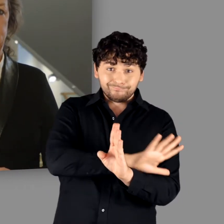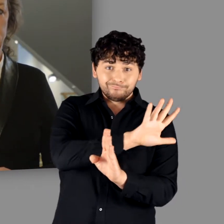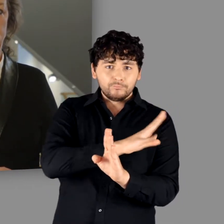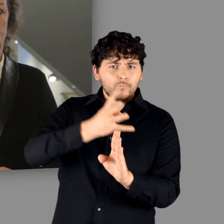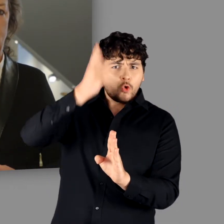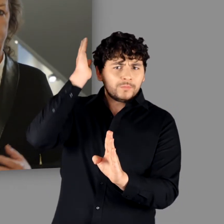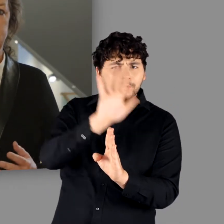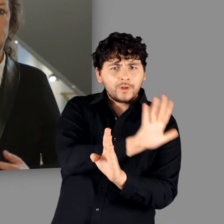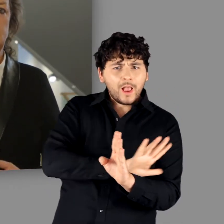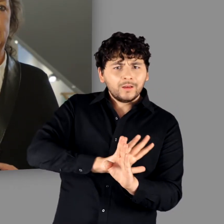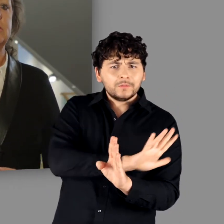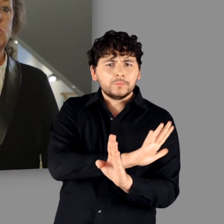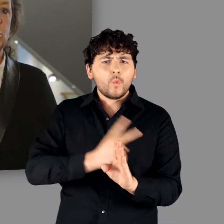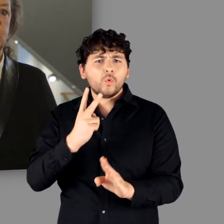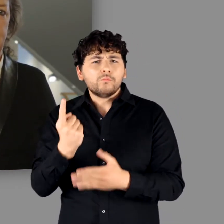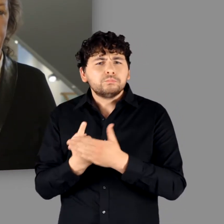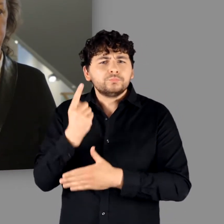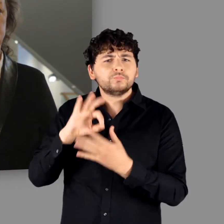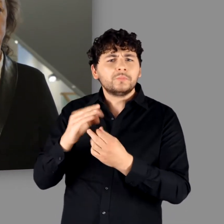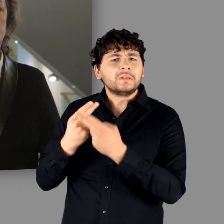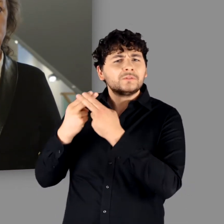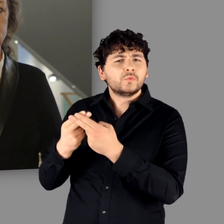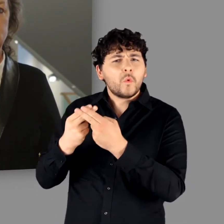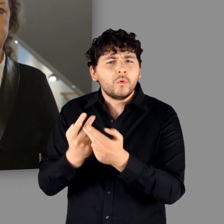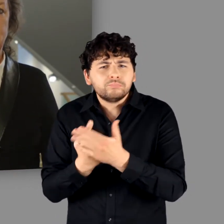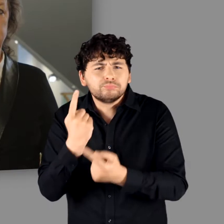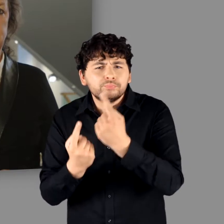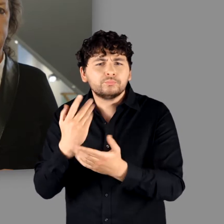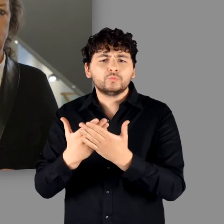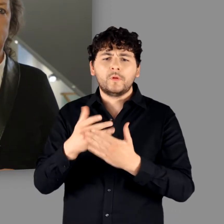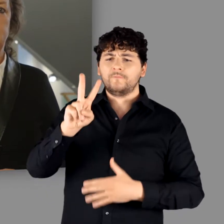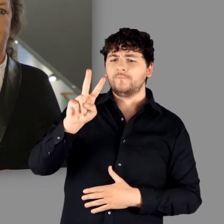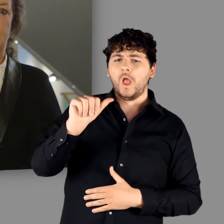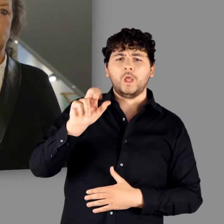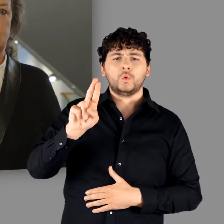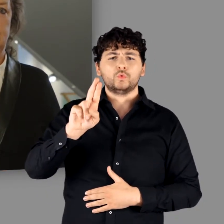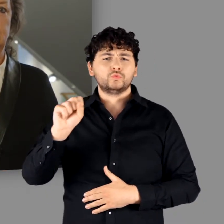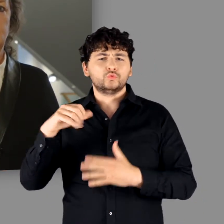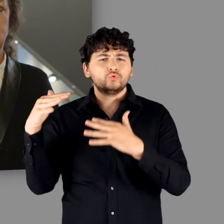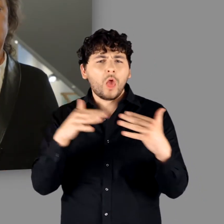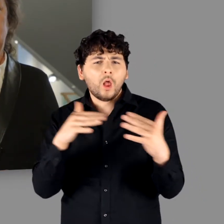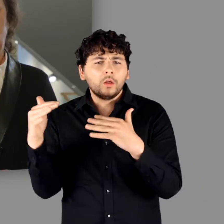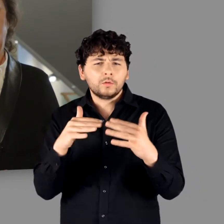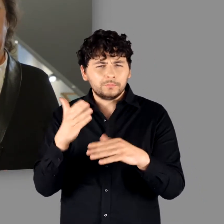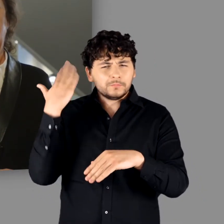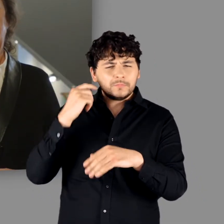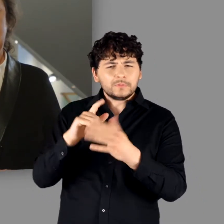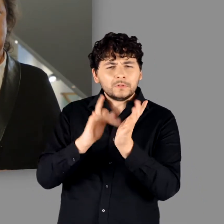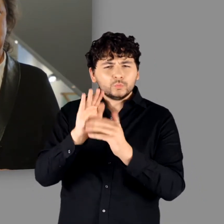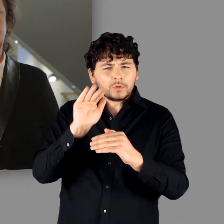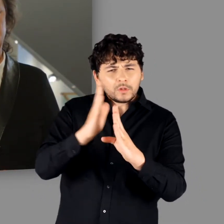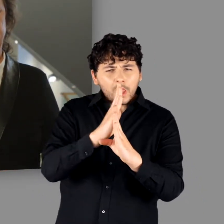oder auf besonderen historischen Ereignissen, so z.B. die berühmte Varus-Schlacht im Jahr 9 n. Chr.